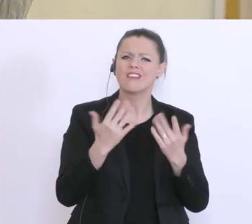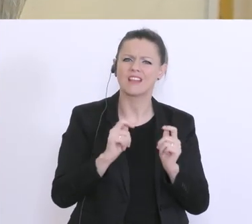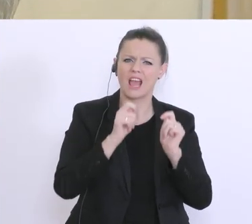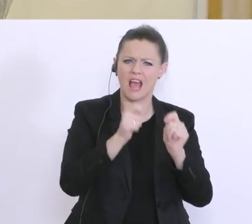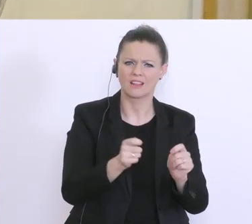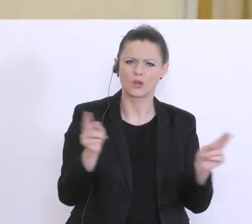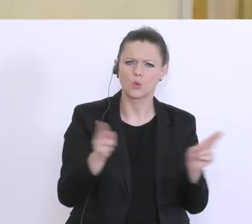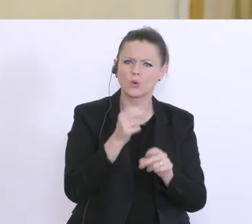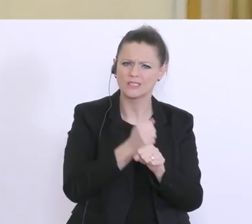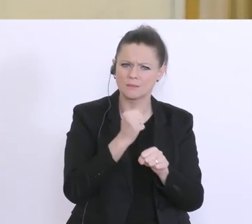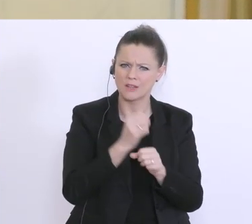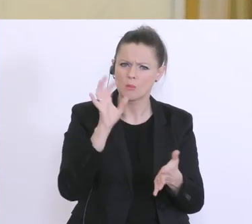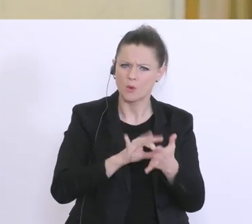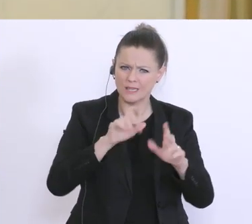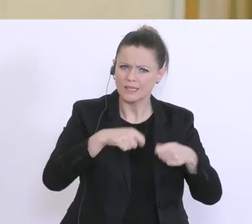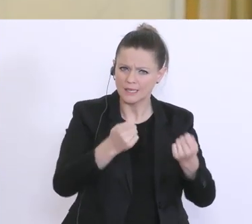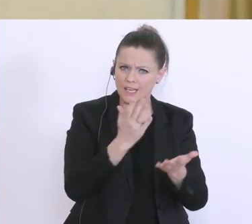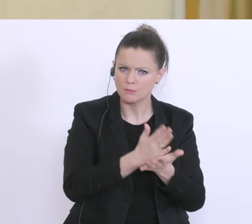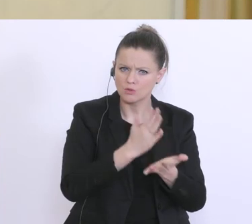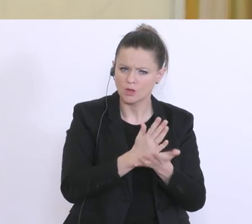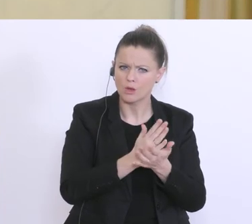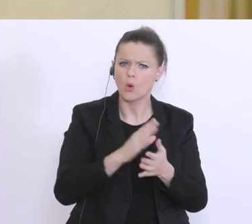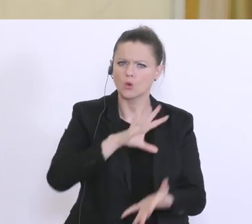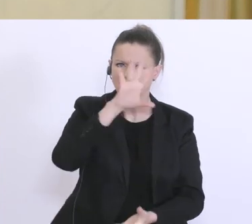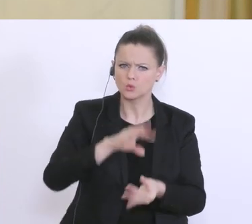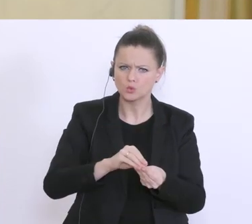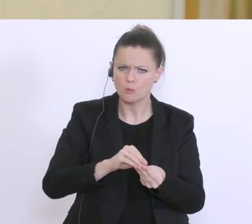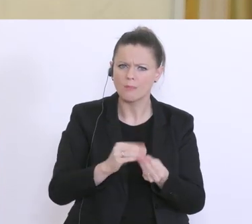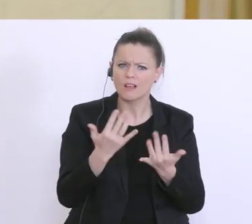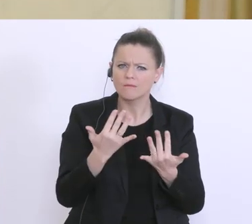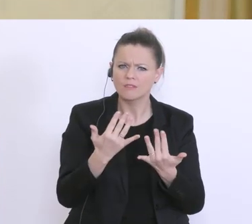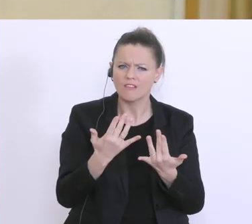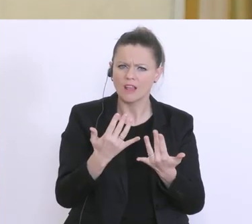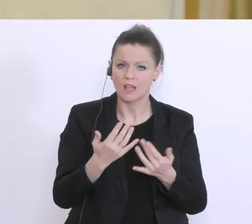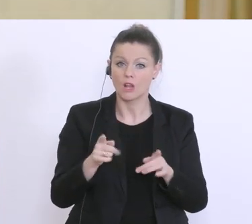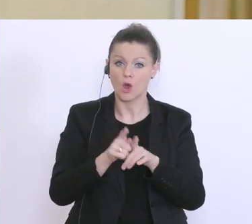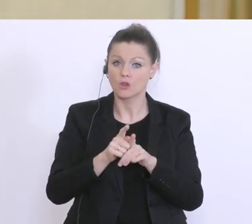gibt es derzeit und um welche Summen geht es da? Und wie viele Leute sind da angemeldet,